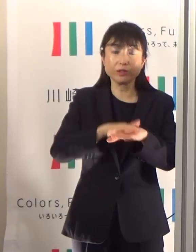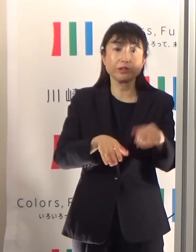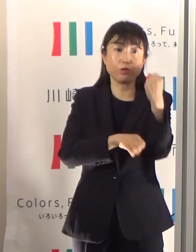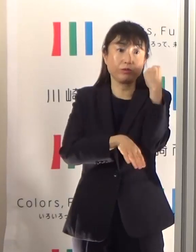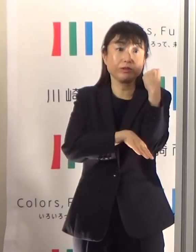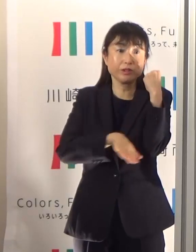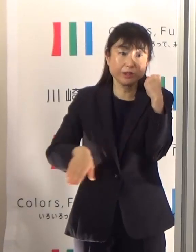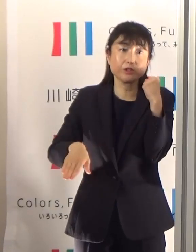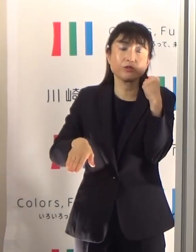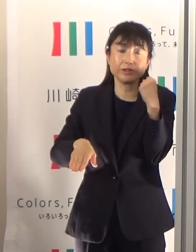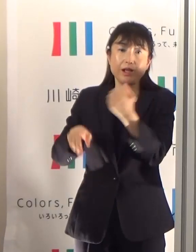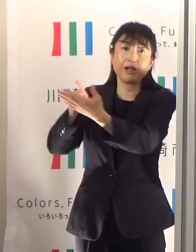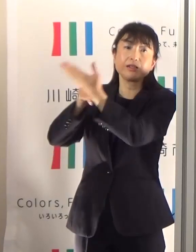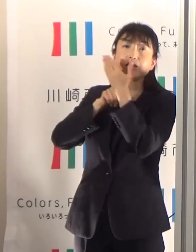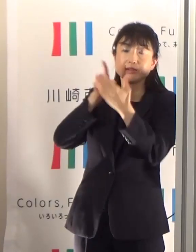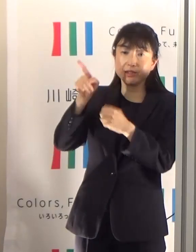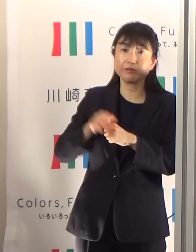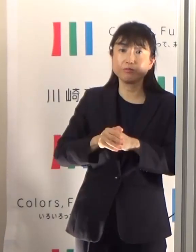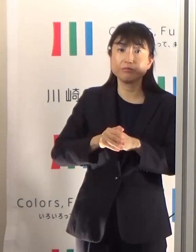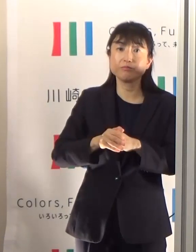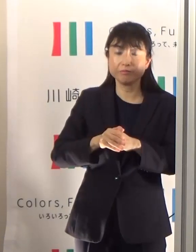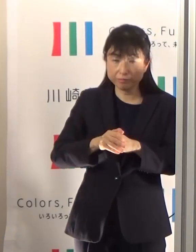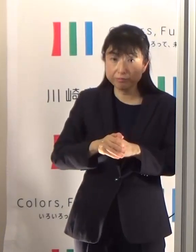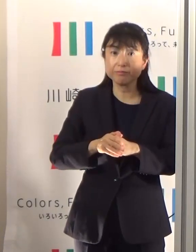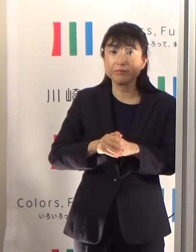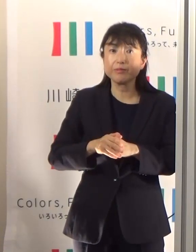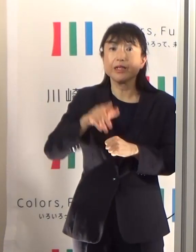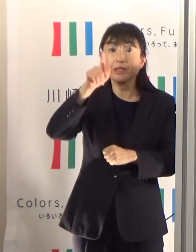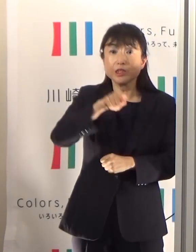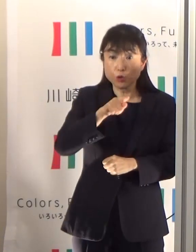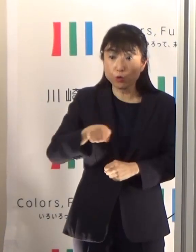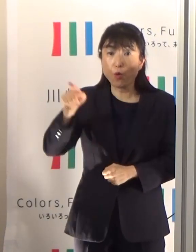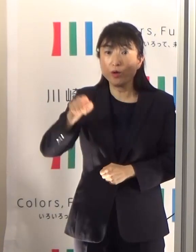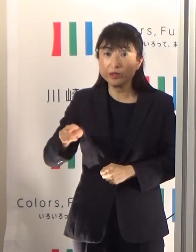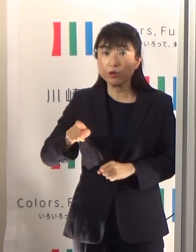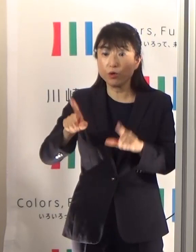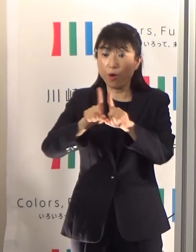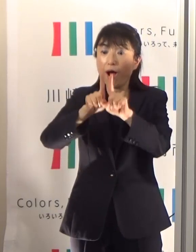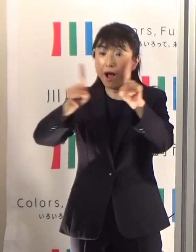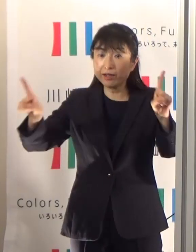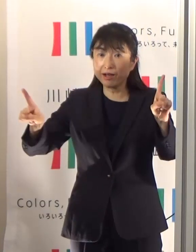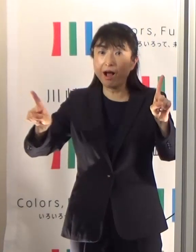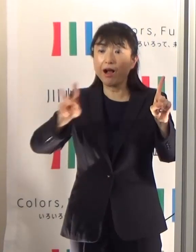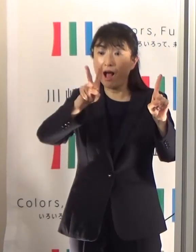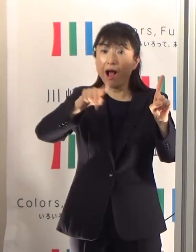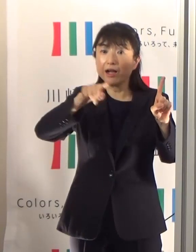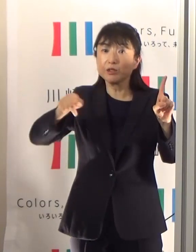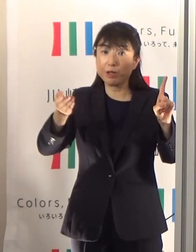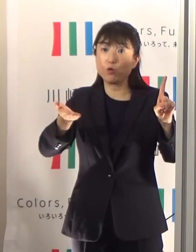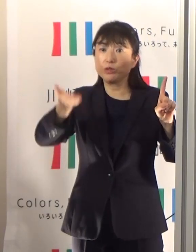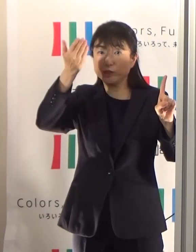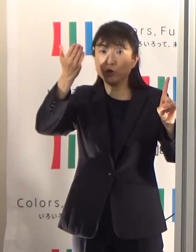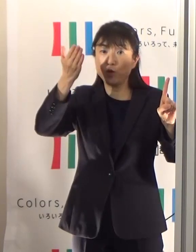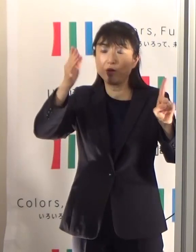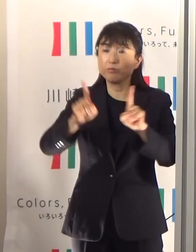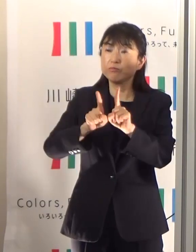人と人との距離が2m 以上、あるいは十分に取られている間隔があれば、屋外にいれば